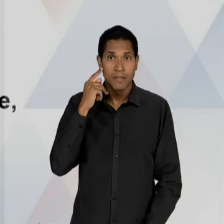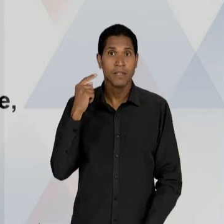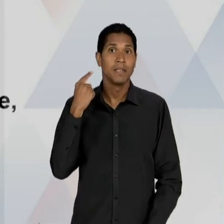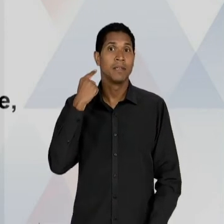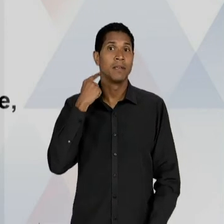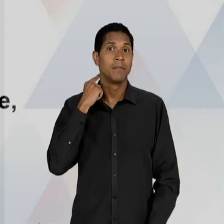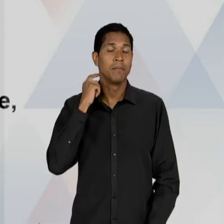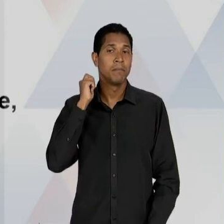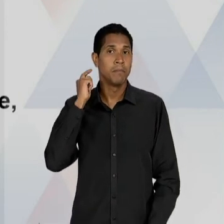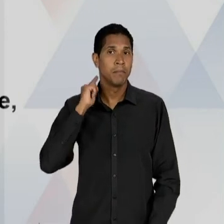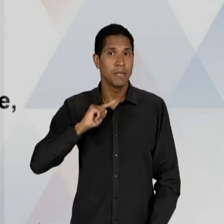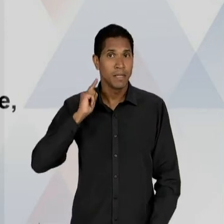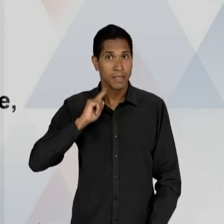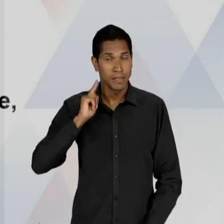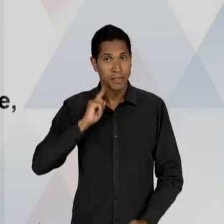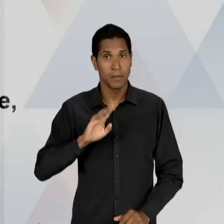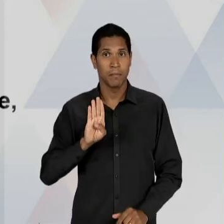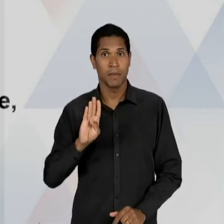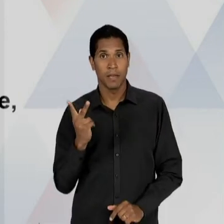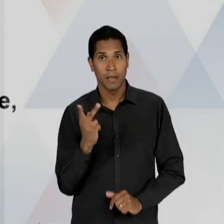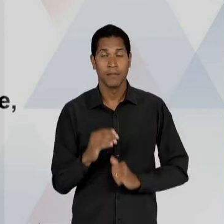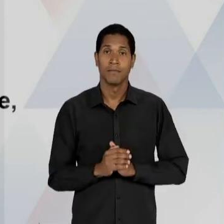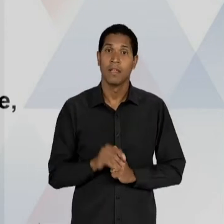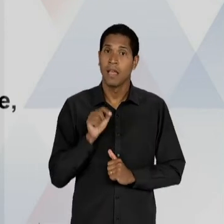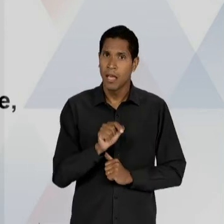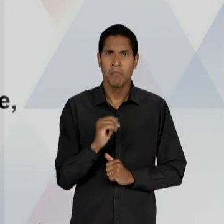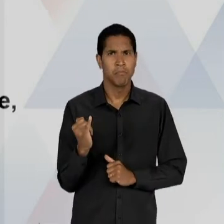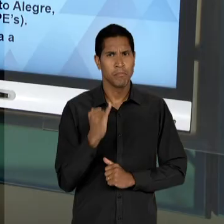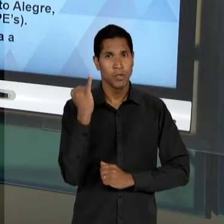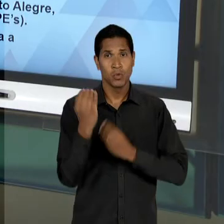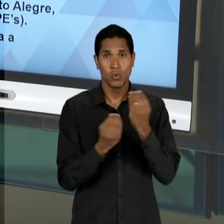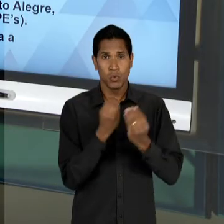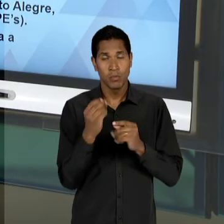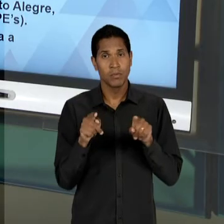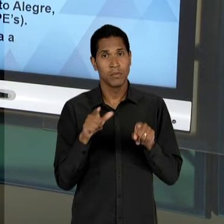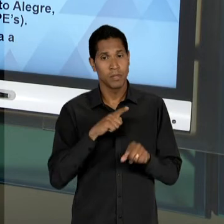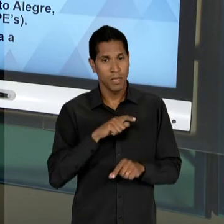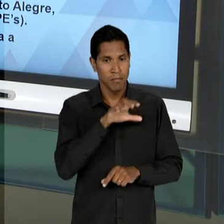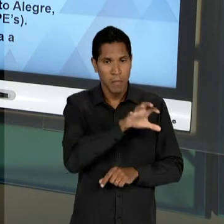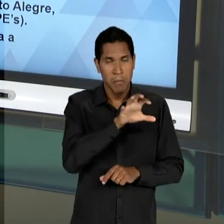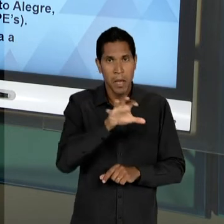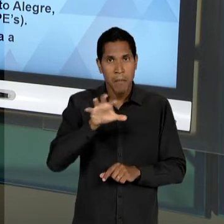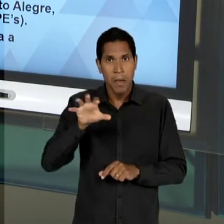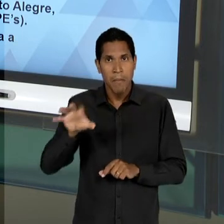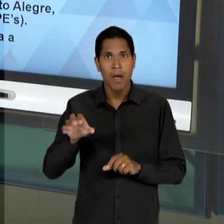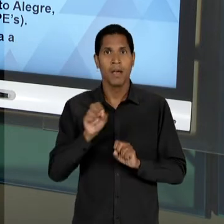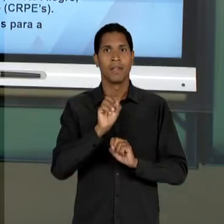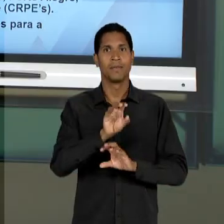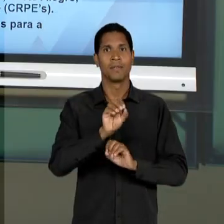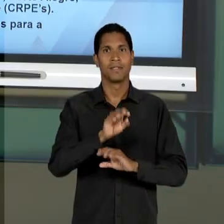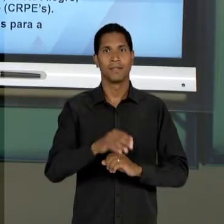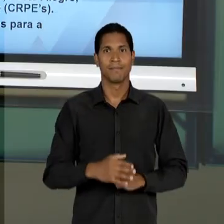TAMBÉM, UMA IMPORTÂNCIA PARA A FORMAÇÃO DE QUADROS IMPORTANTES PARA A EDUCAÇÃO. COM ISSO NÓS